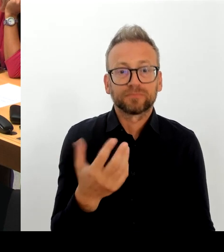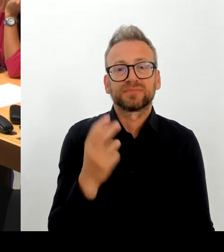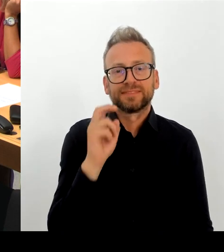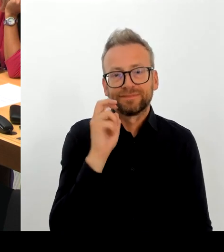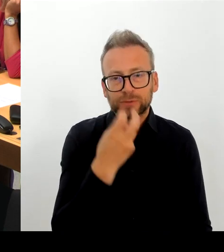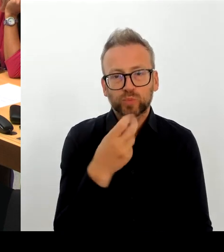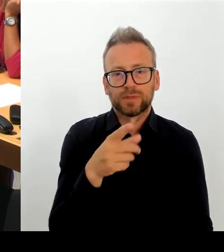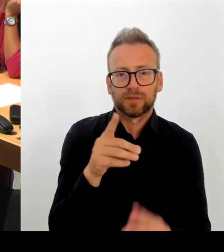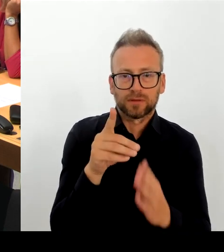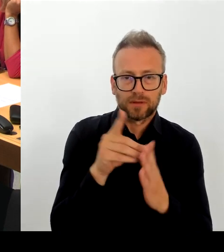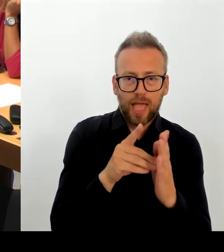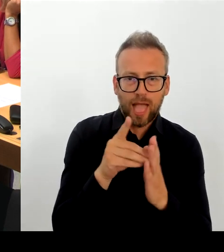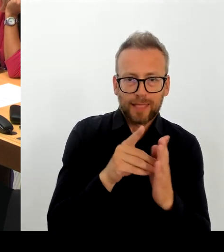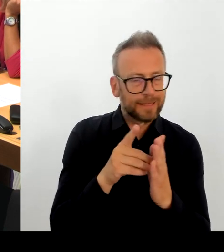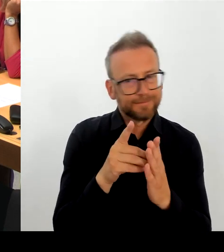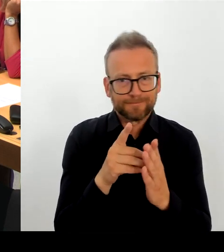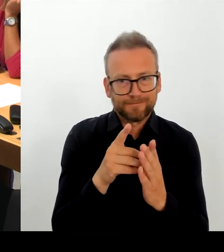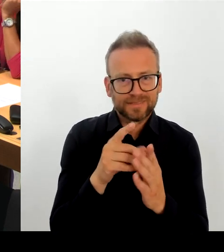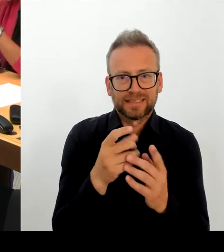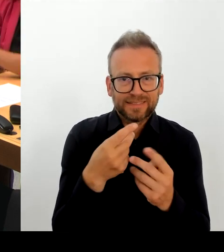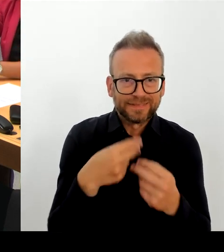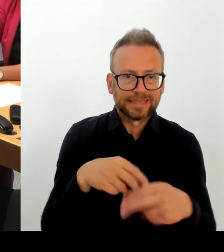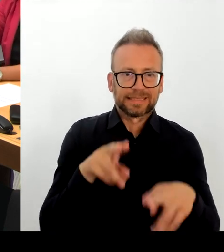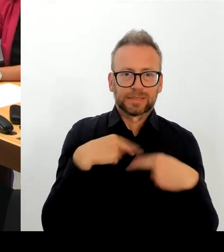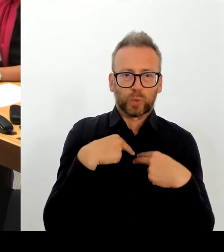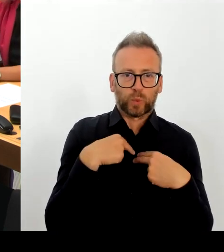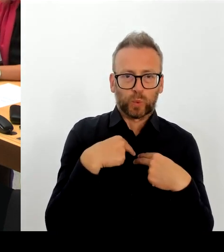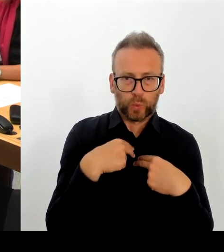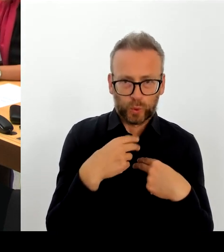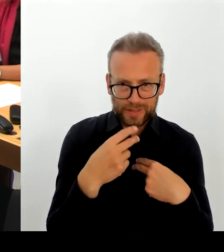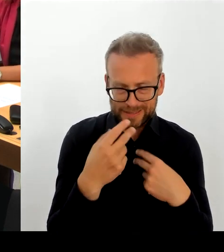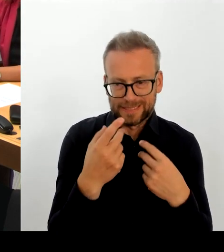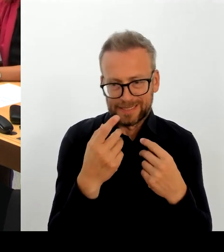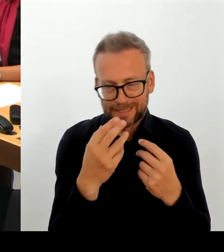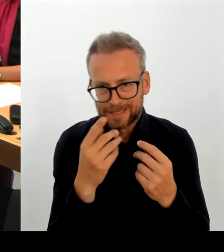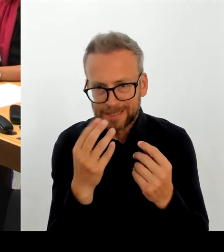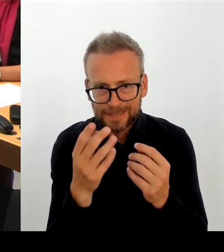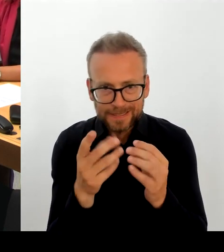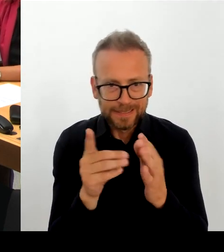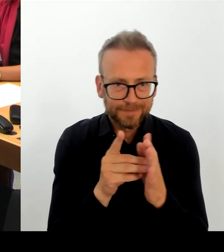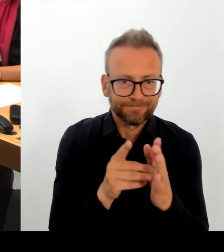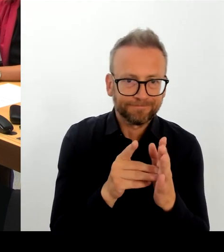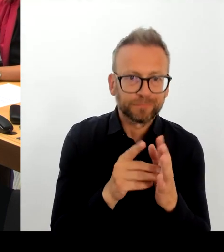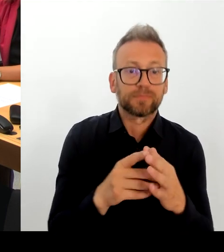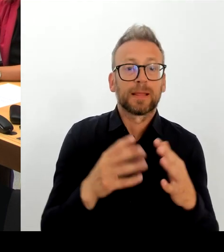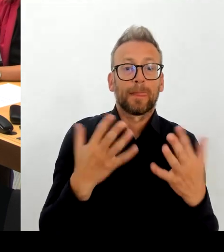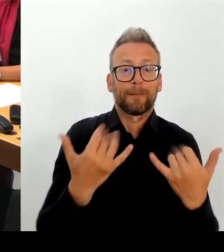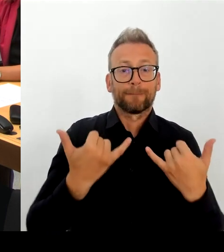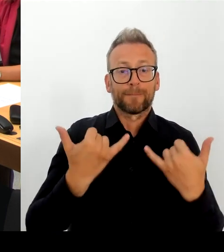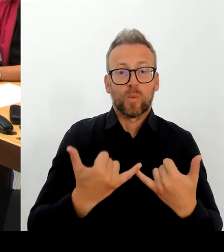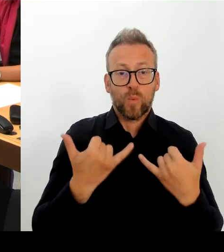und nicht und ich glaube, das ist wirklich wichtig, es handelt sich nicht um einen Hackerangriff oder ähnliches.